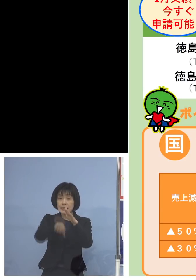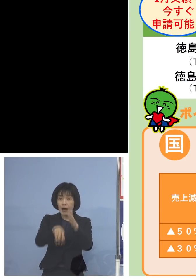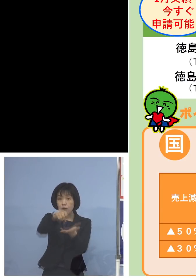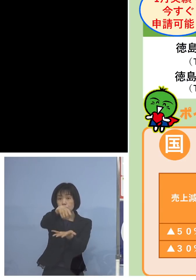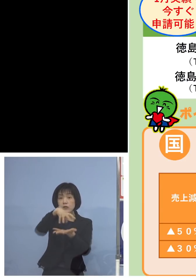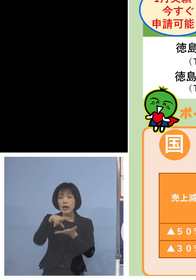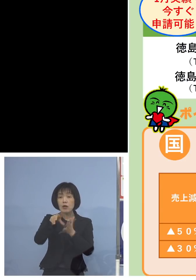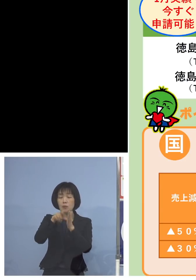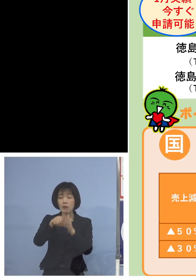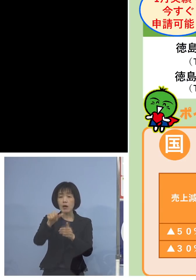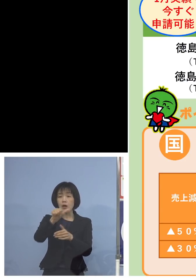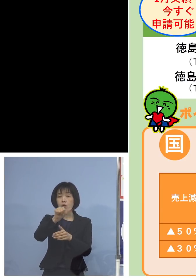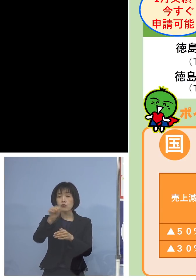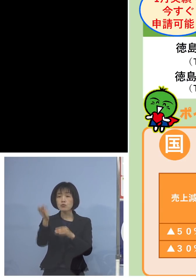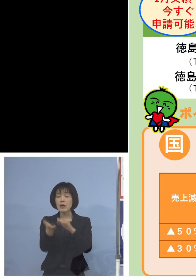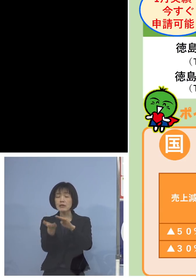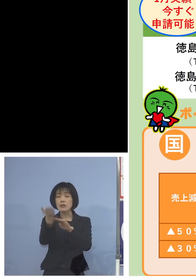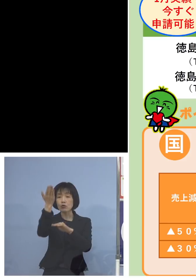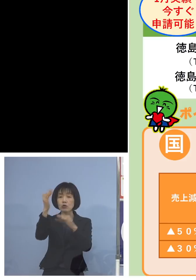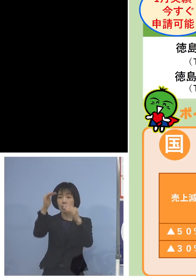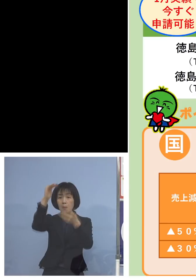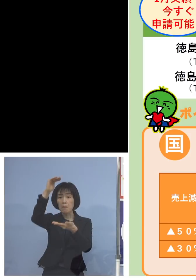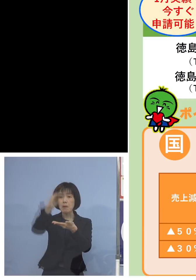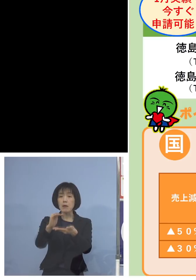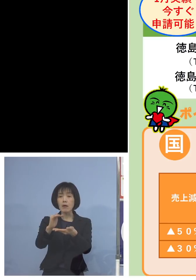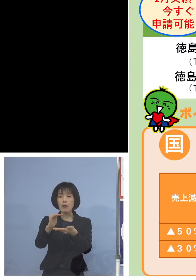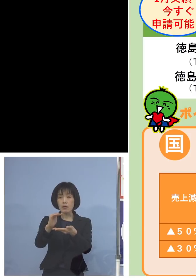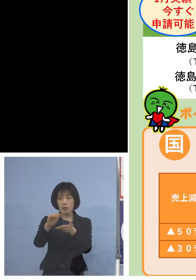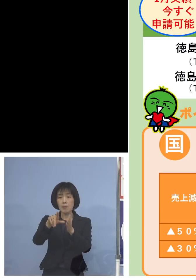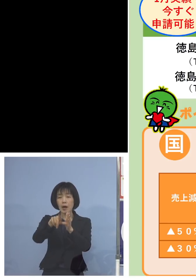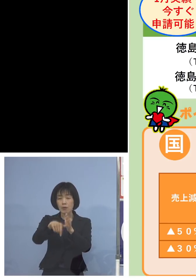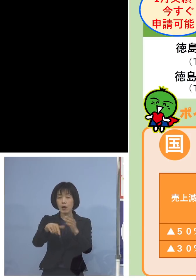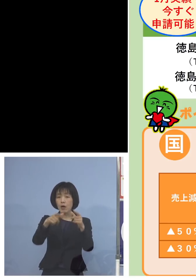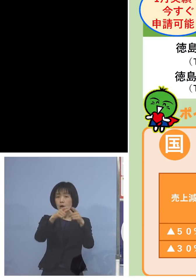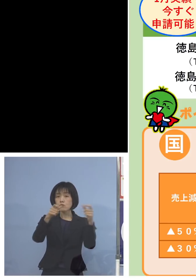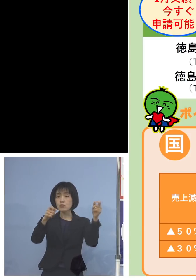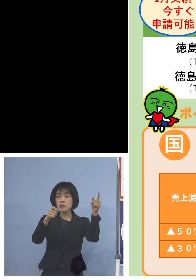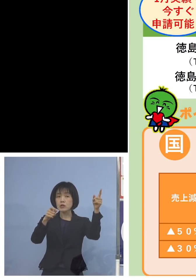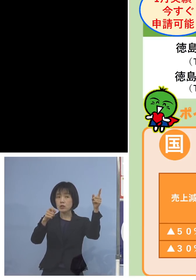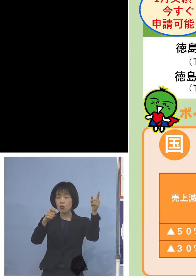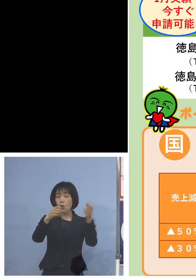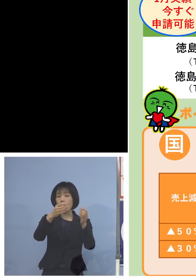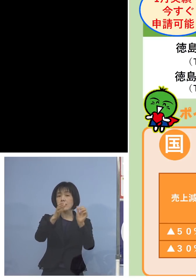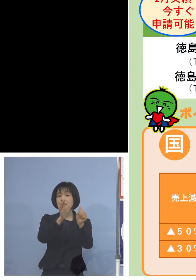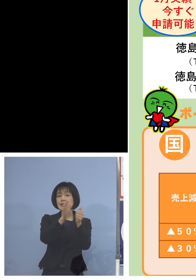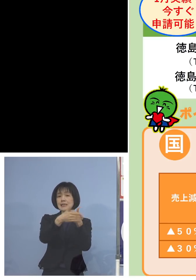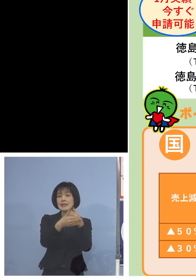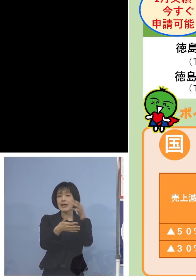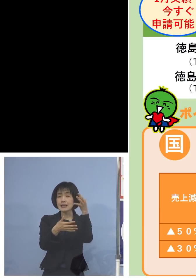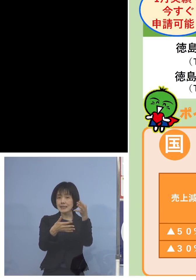50パーセント以上売上落ちている場合には 国の支援金が100万円